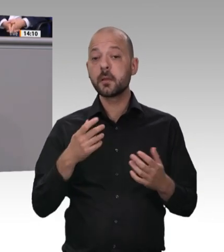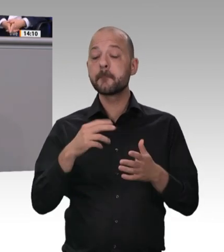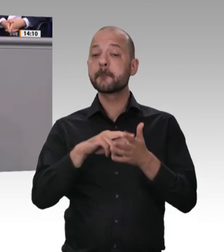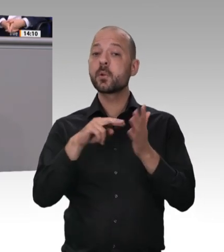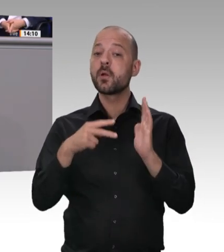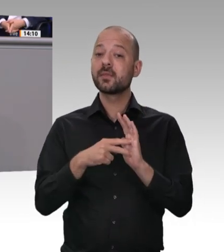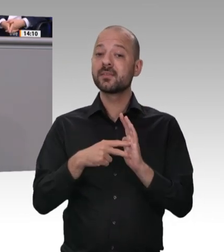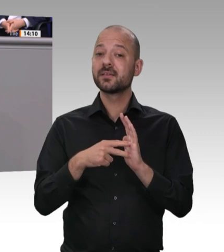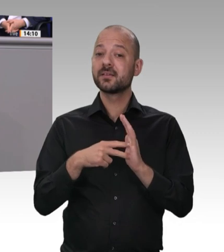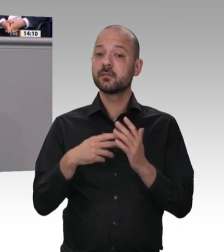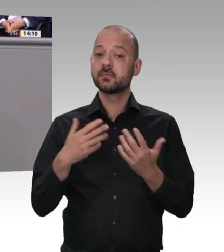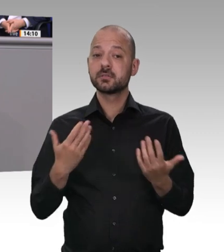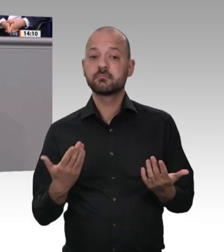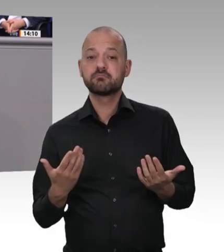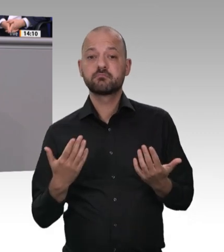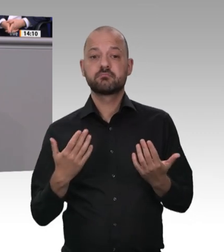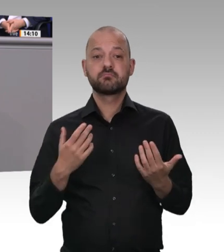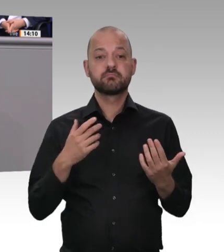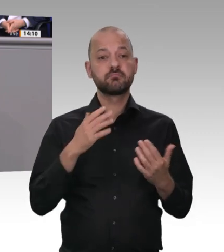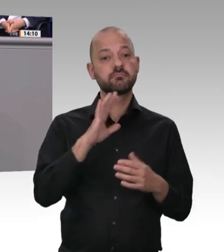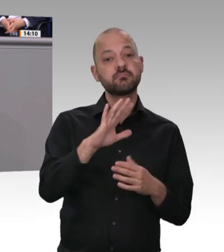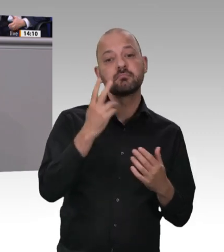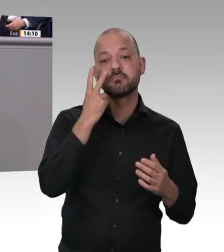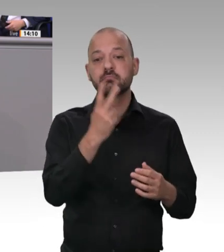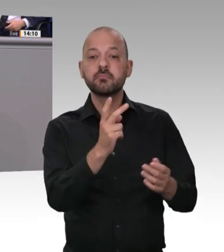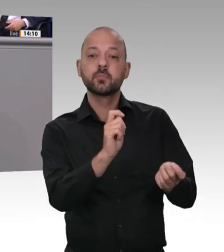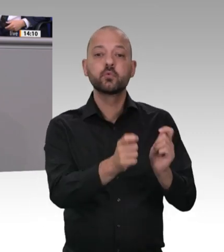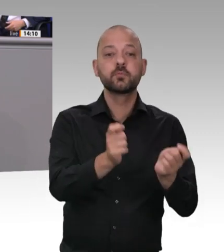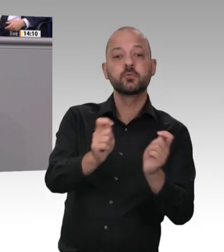abzuschleifen. Wenn sie es mal nicht geschafft haben, haben sie mit neuen Sub-Sub-Subunternehmerkonstruktionen bestehendes Recht